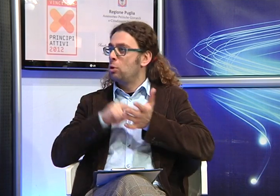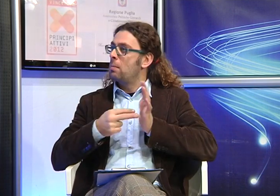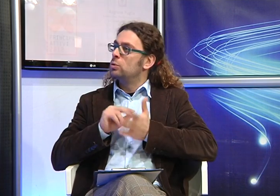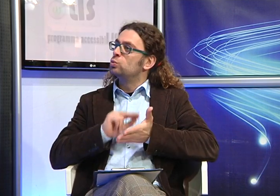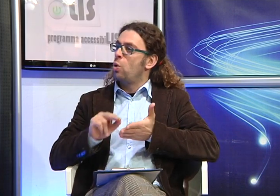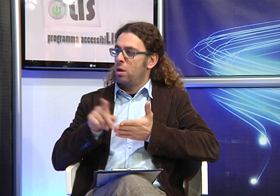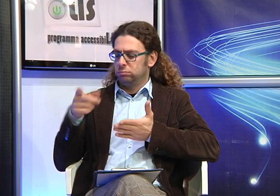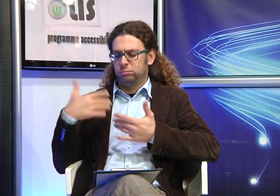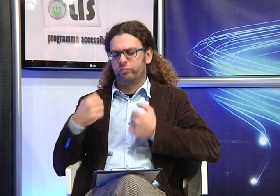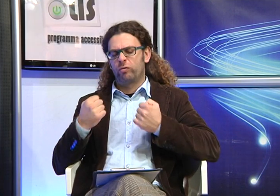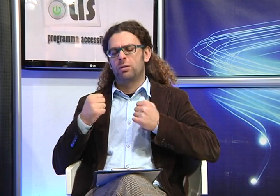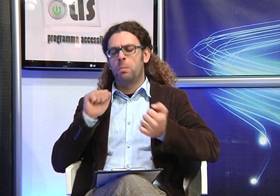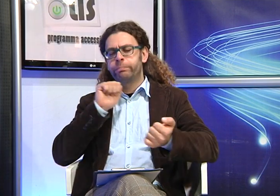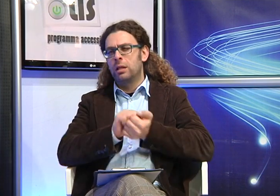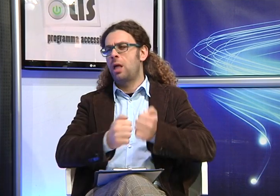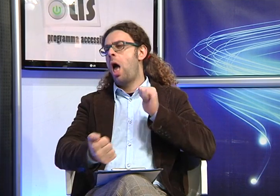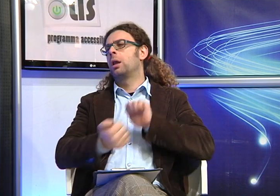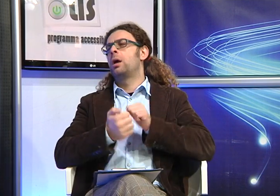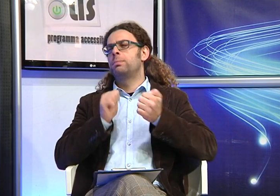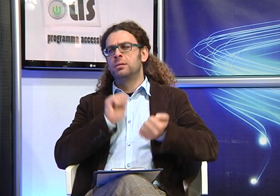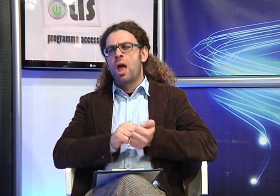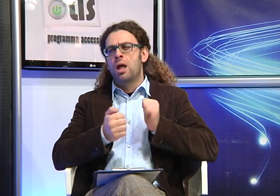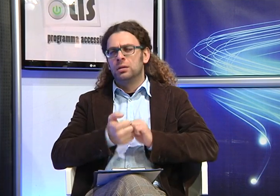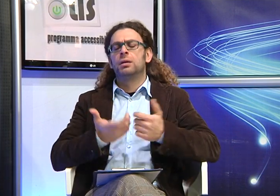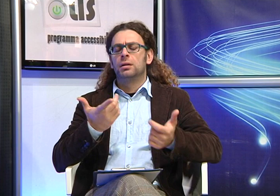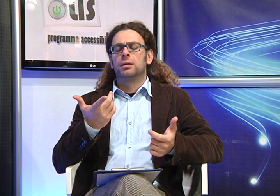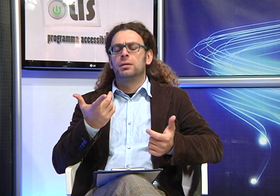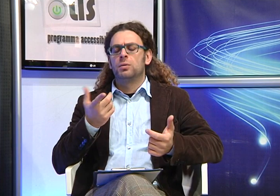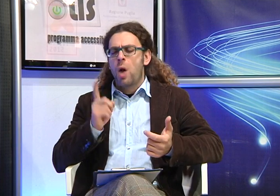ambito scolastico so che tu hai condotto una lunga la battaglia, ti va di parlacene?